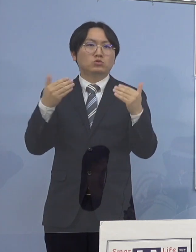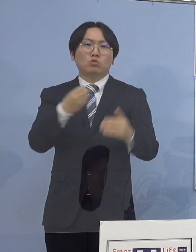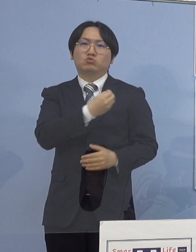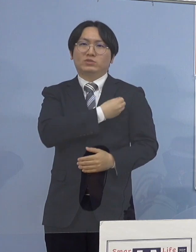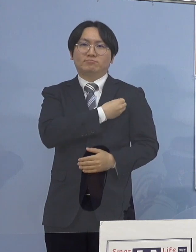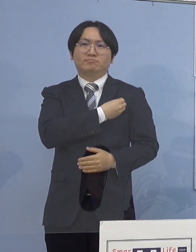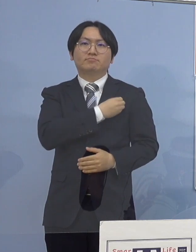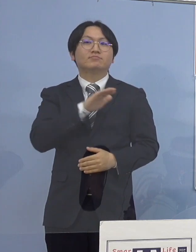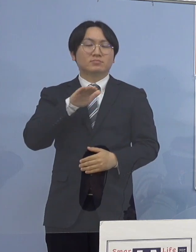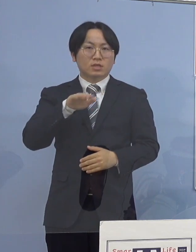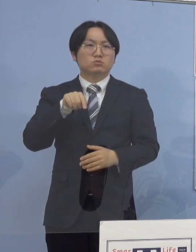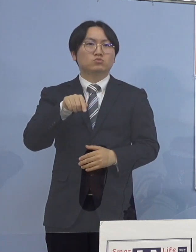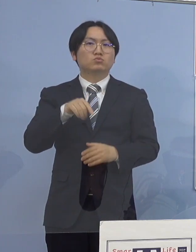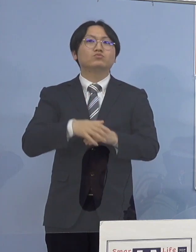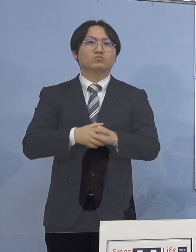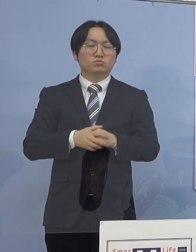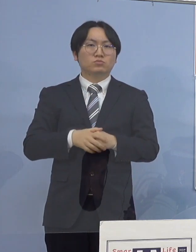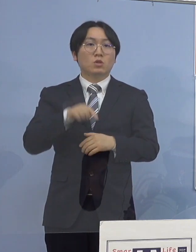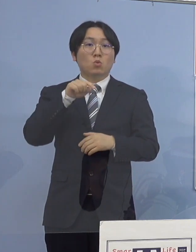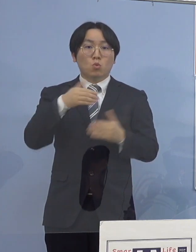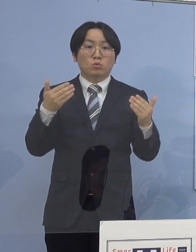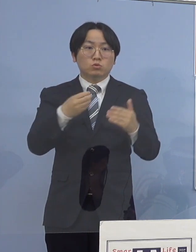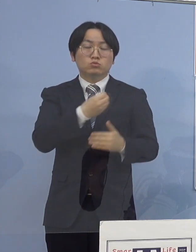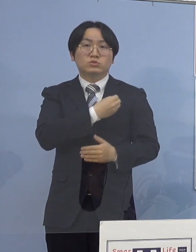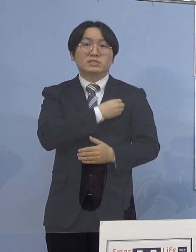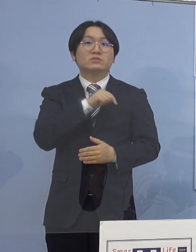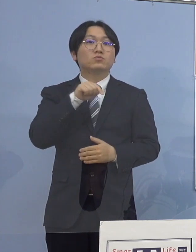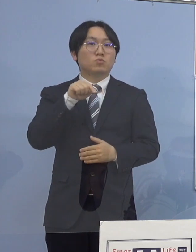なお、この職員につきましては